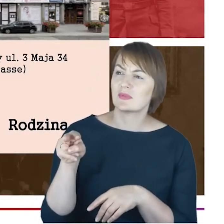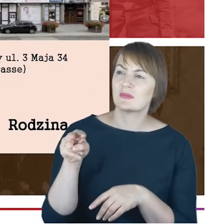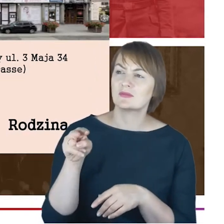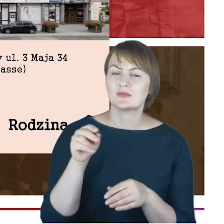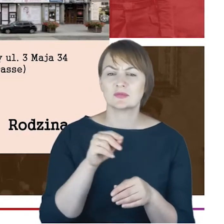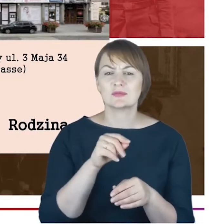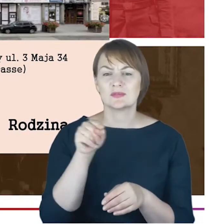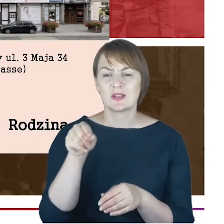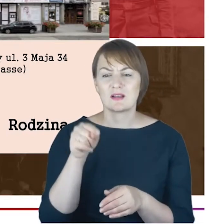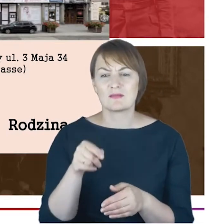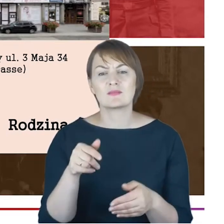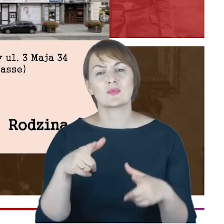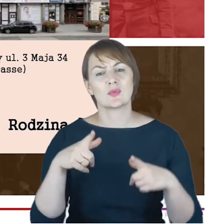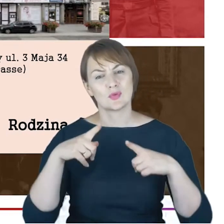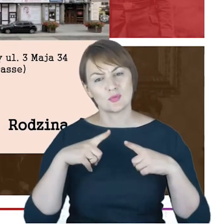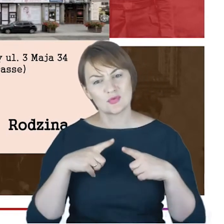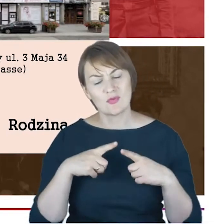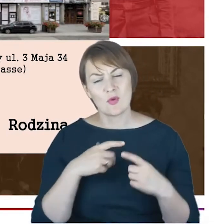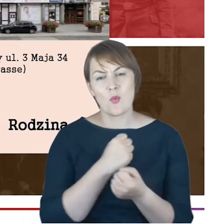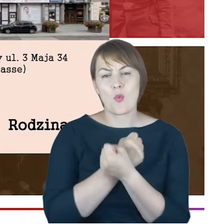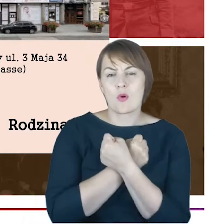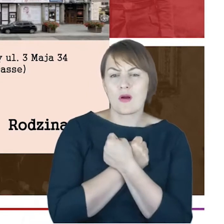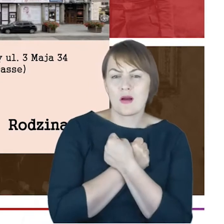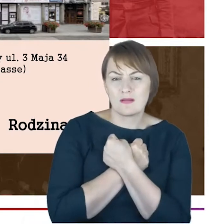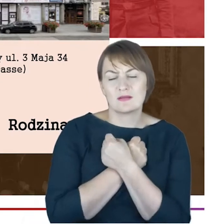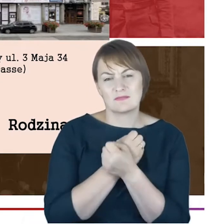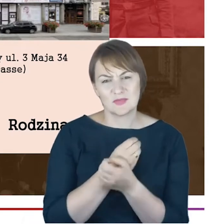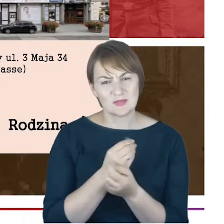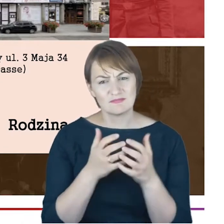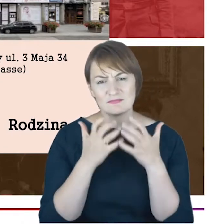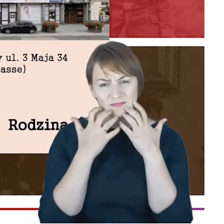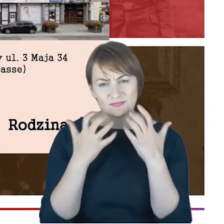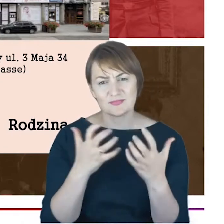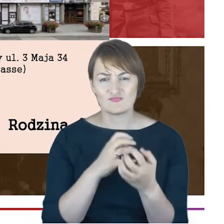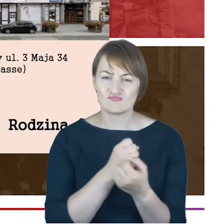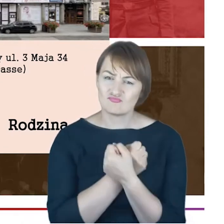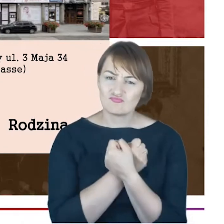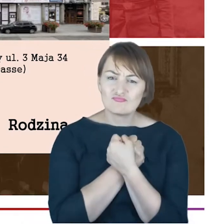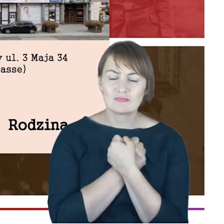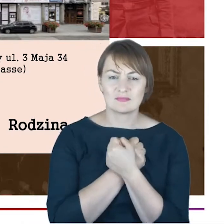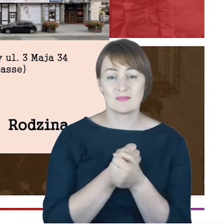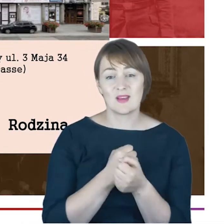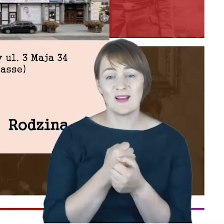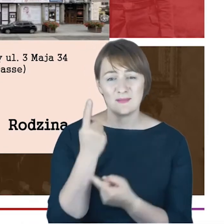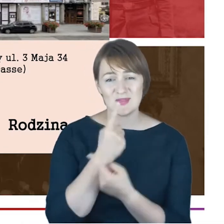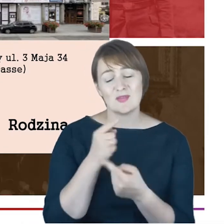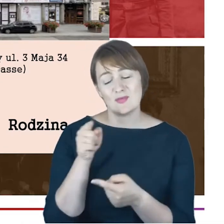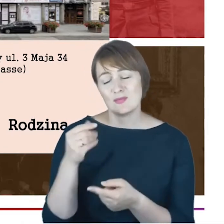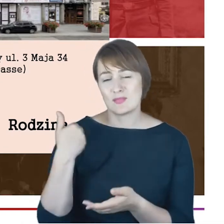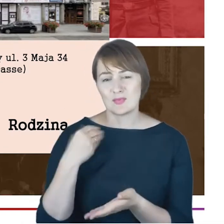odpoczywają ukochani drodzy ich sercu. I ja mam wrażenie, że on pisał o swojej żonie. Możemy nie tylko, może także o przyjaciołach